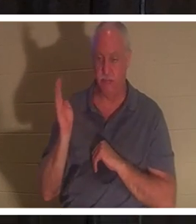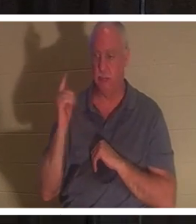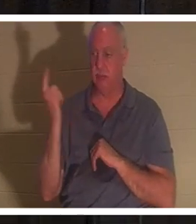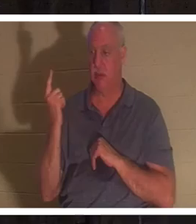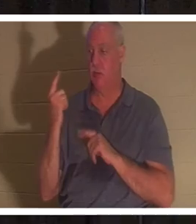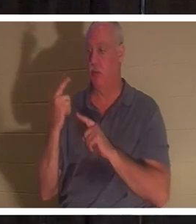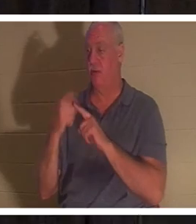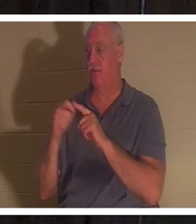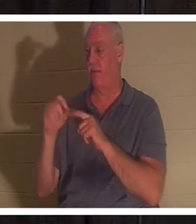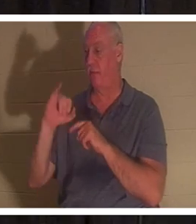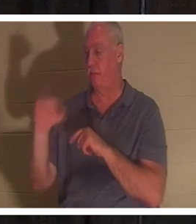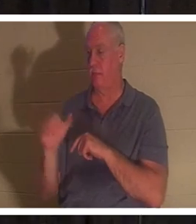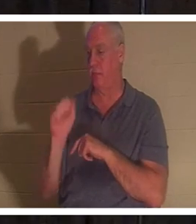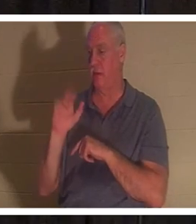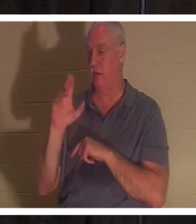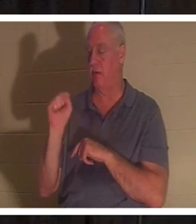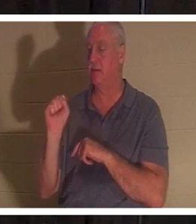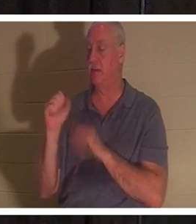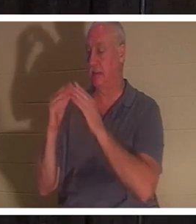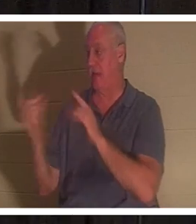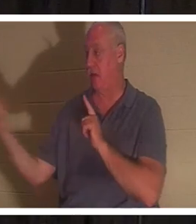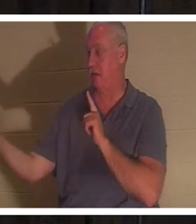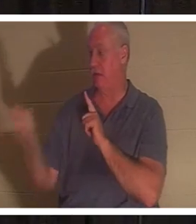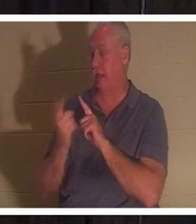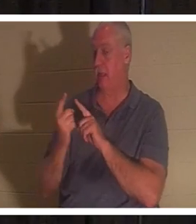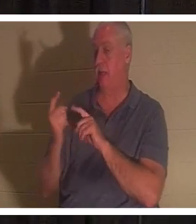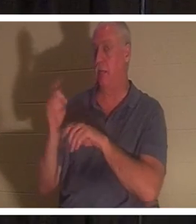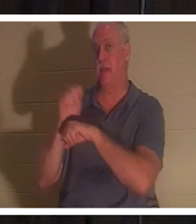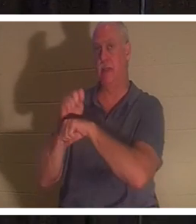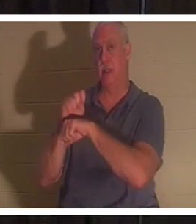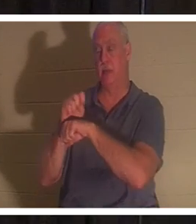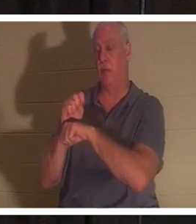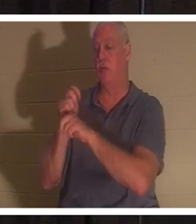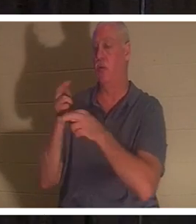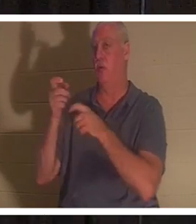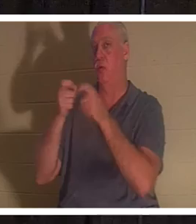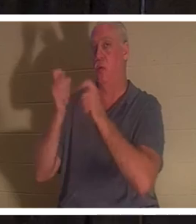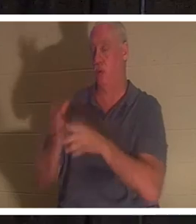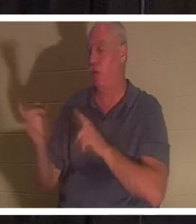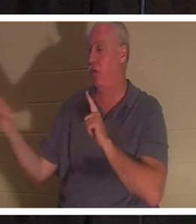Иаира, начальника синагоги, и сказал: «Дочь твоя умерла». Он сказал: «Не беспокой